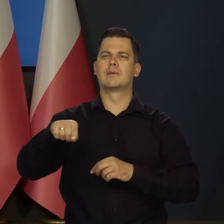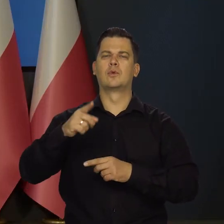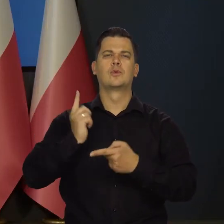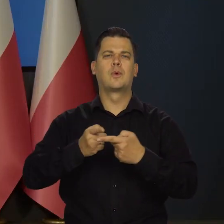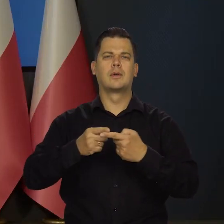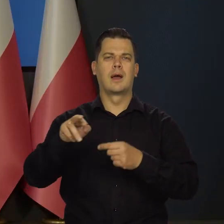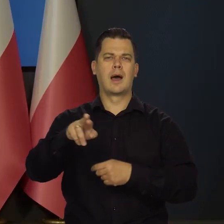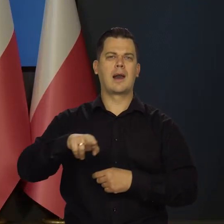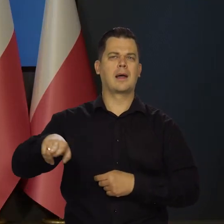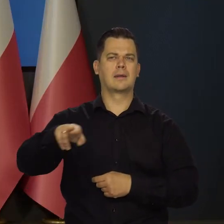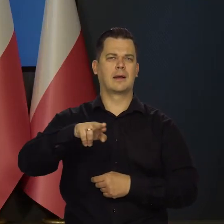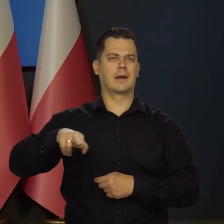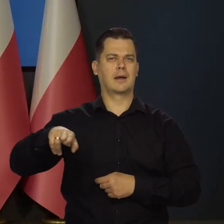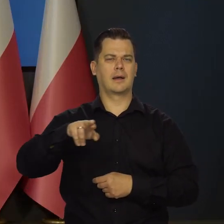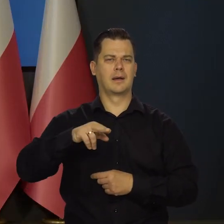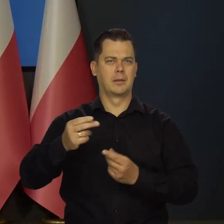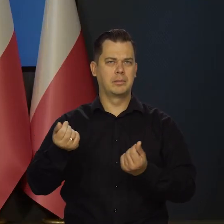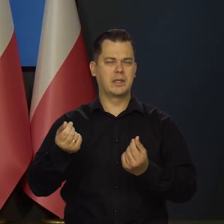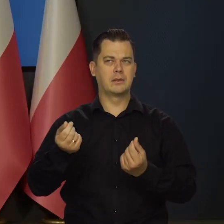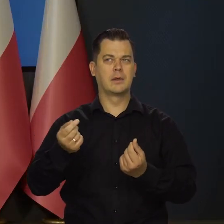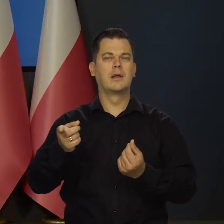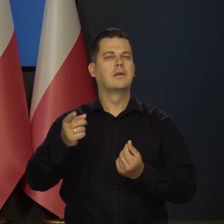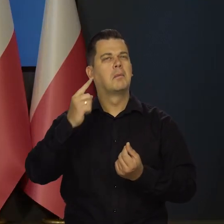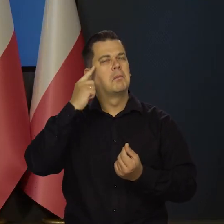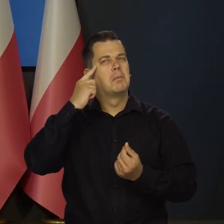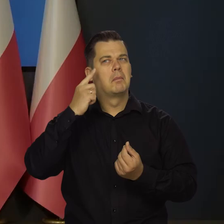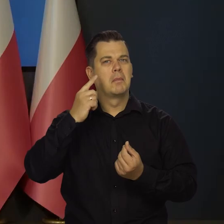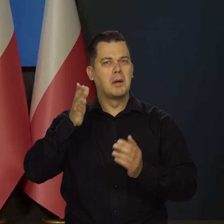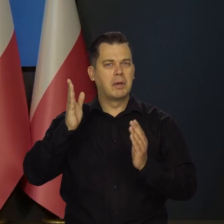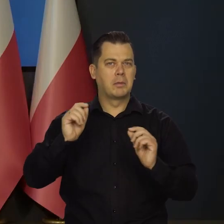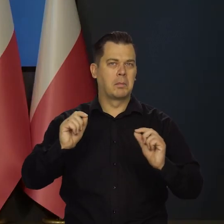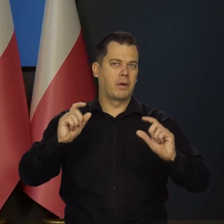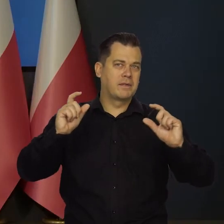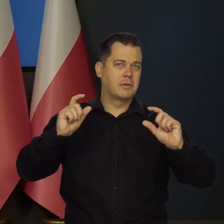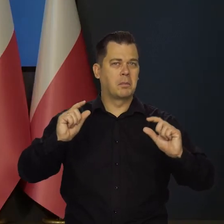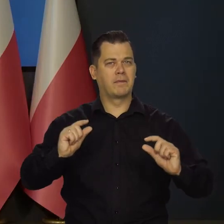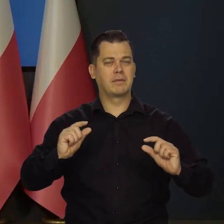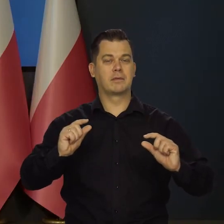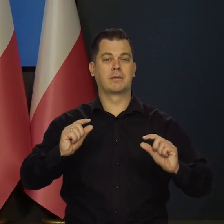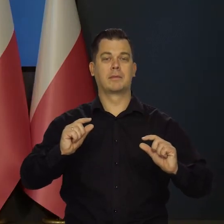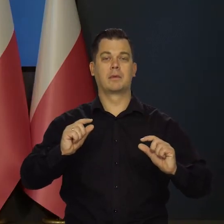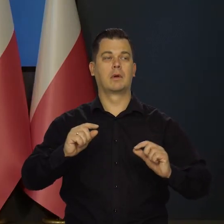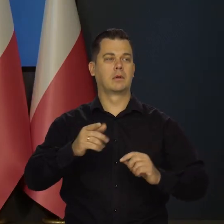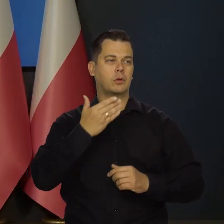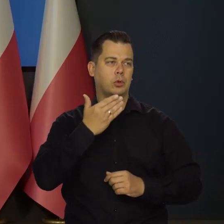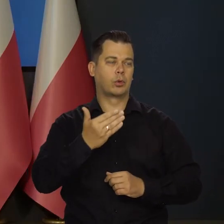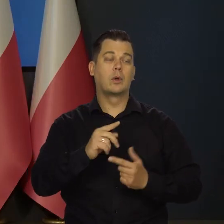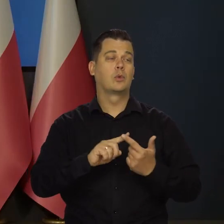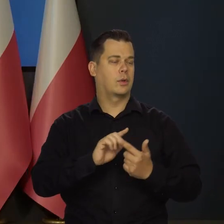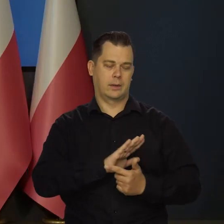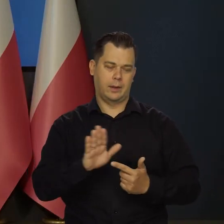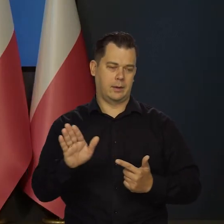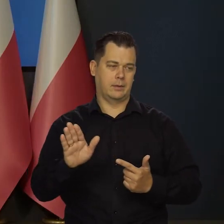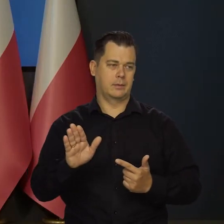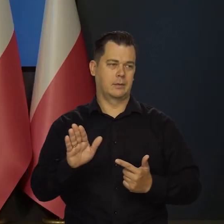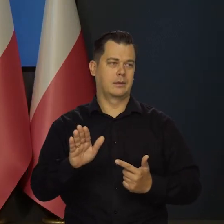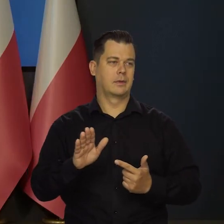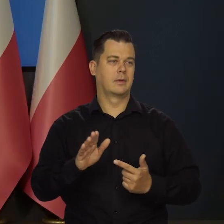Jakie czynniki przesądzą o tym, czy decyzja będzie taka, czy inna, a drugie mam pytanie do założeń polityki pieniężnej. Tak,